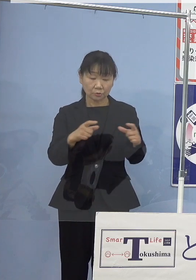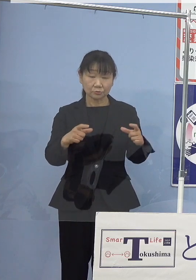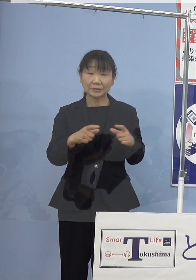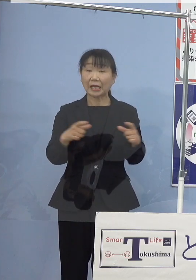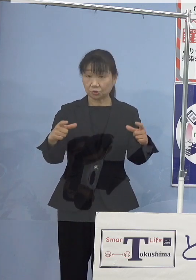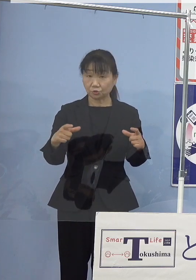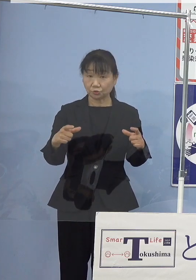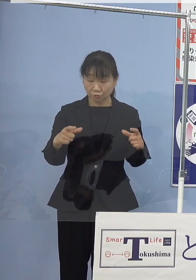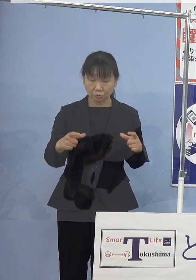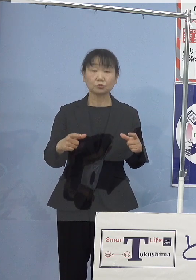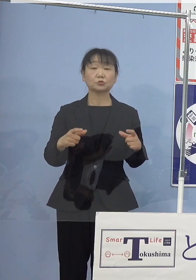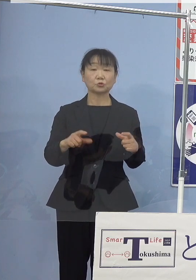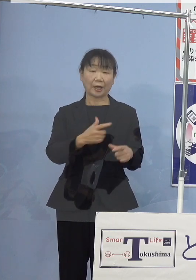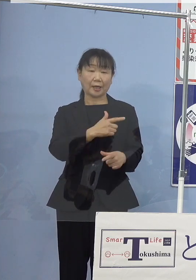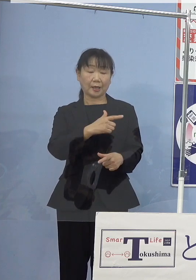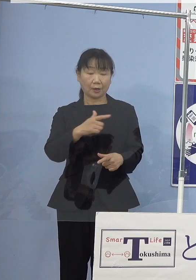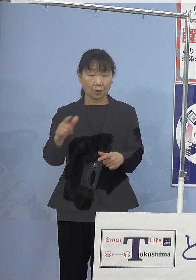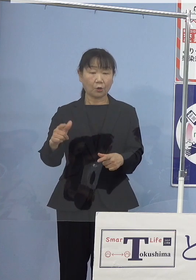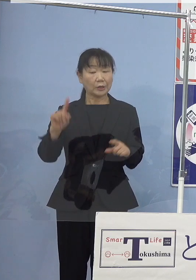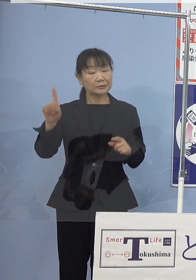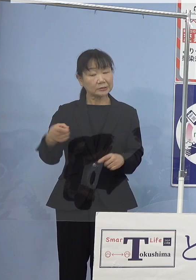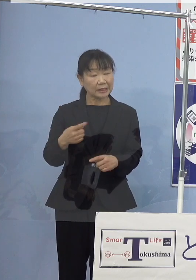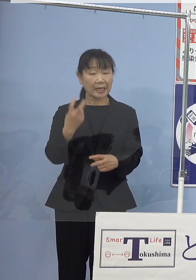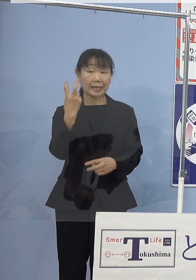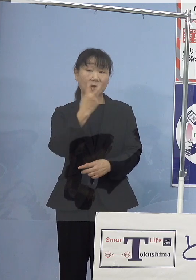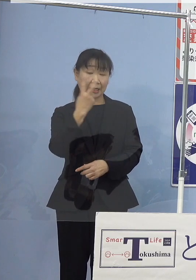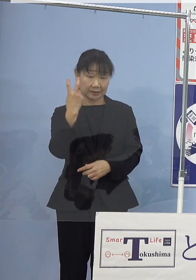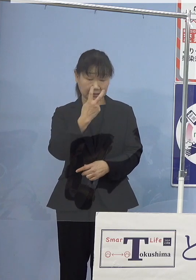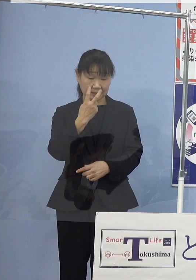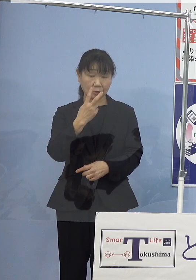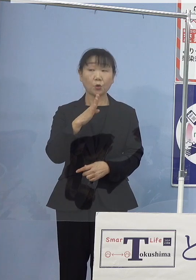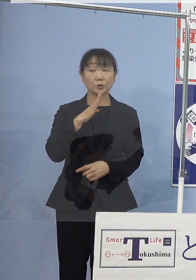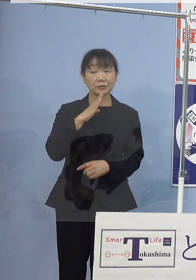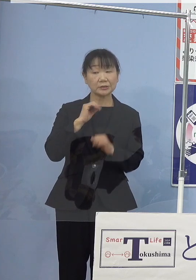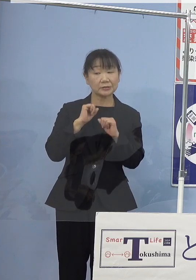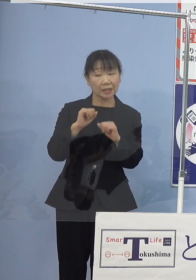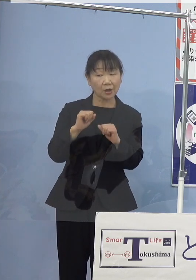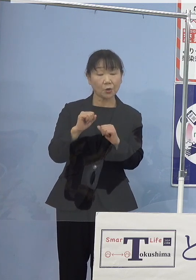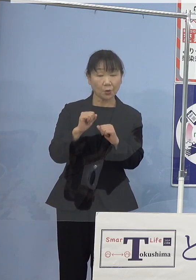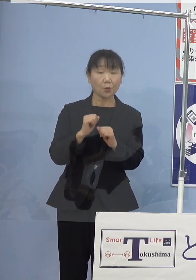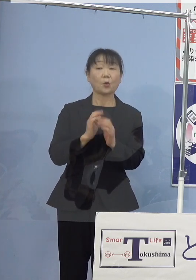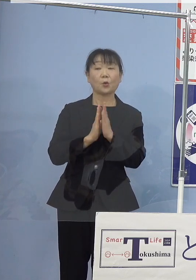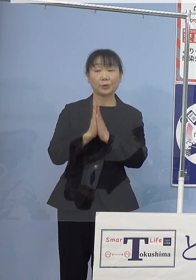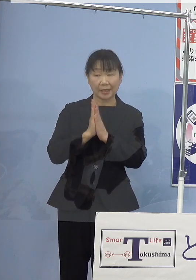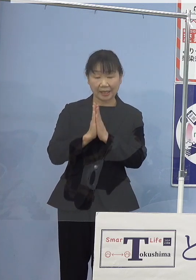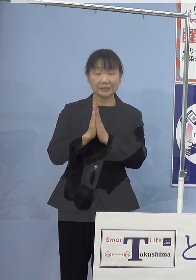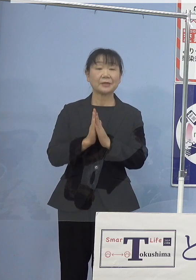自主的な資源管理の実践を 促して参りたいと考えております